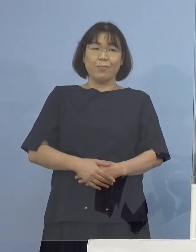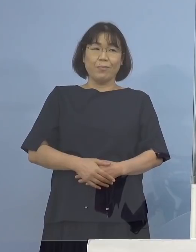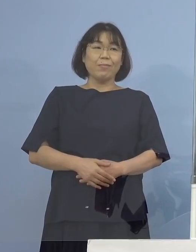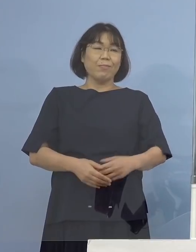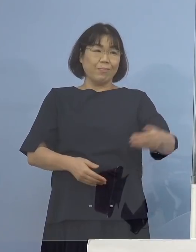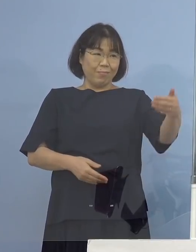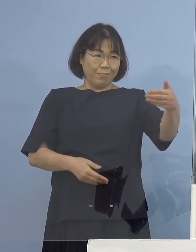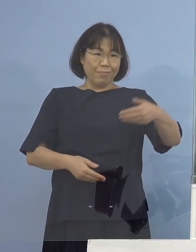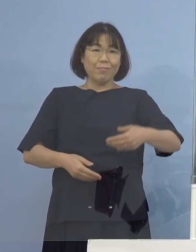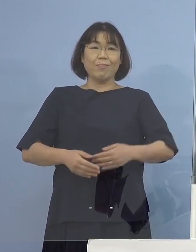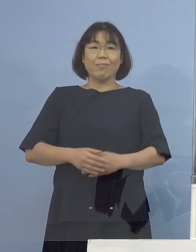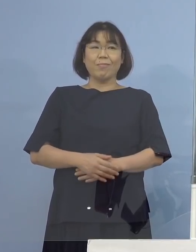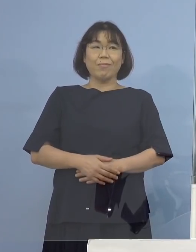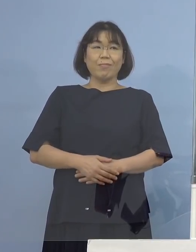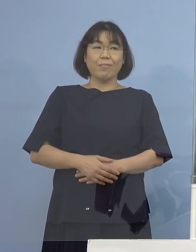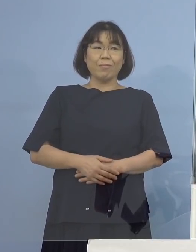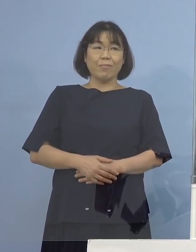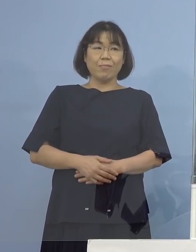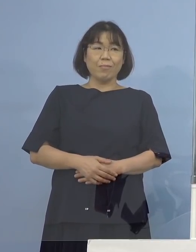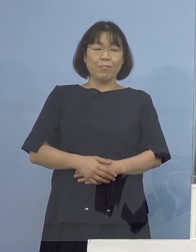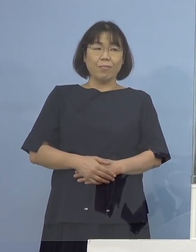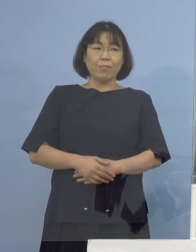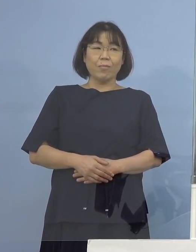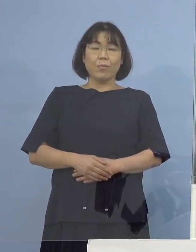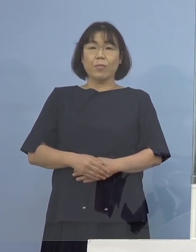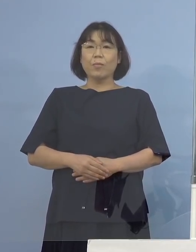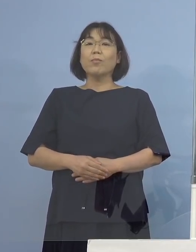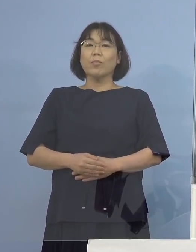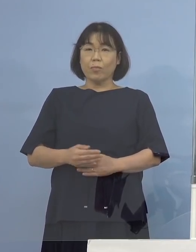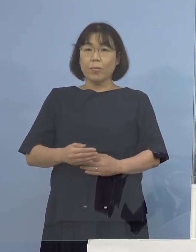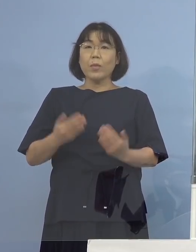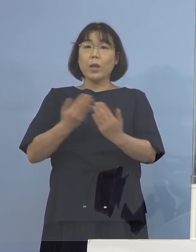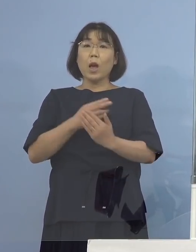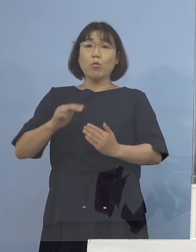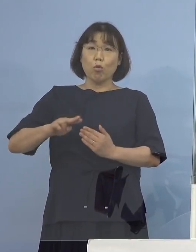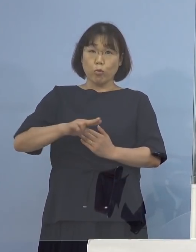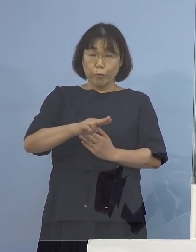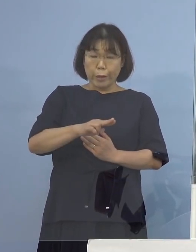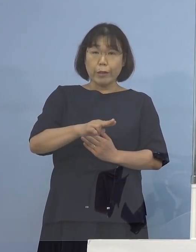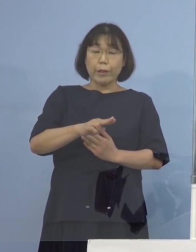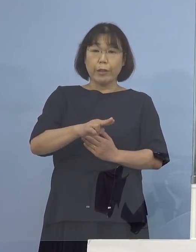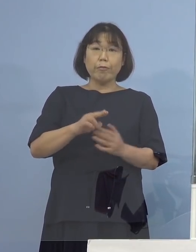（徳島新聞社） すみません、変異株の件で